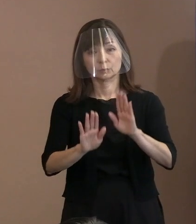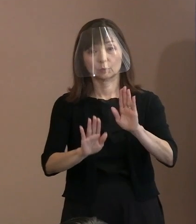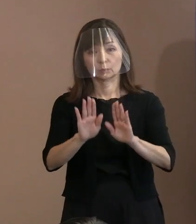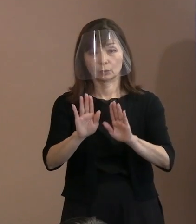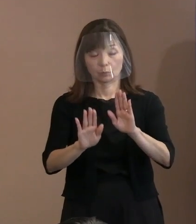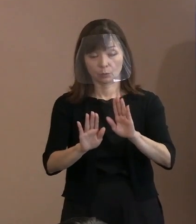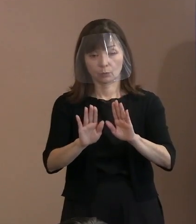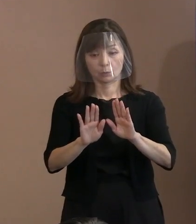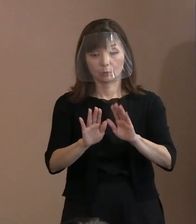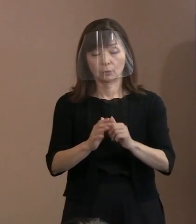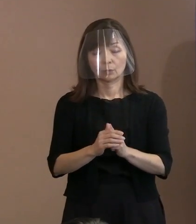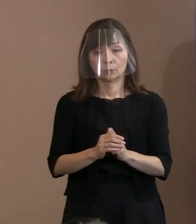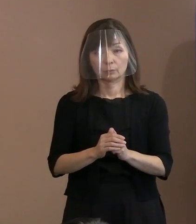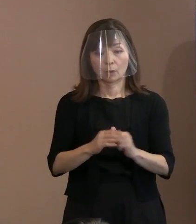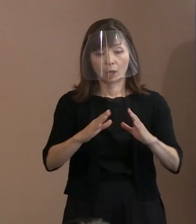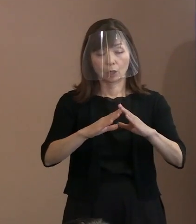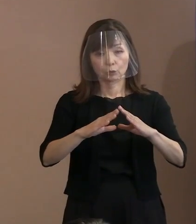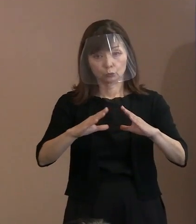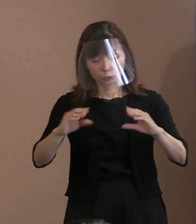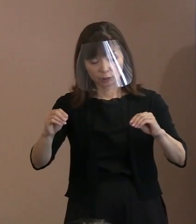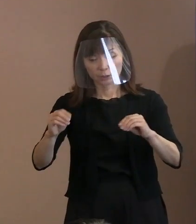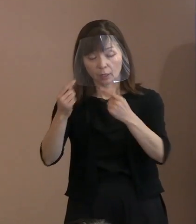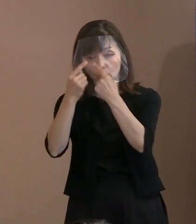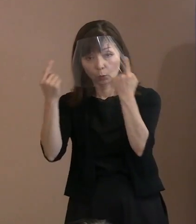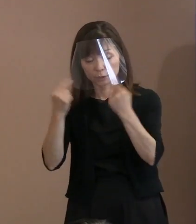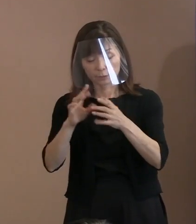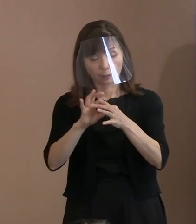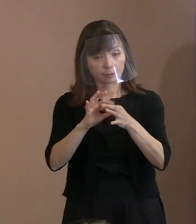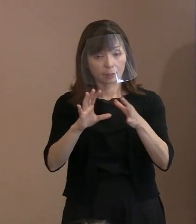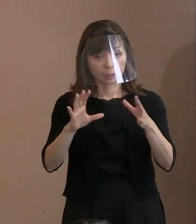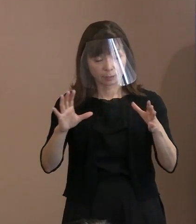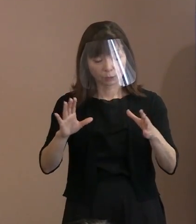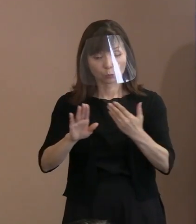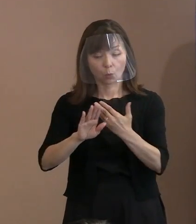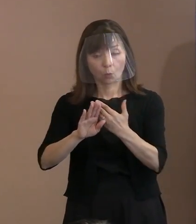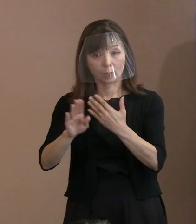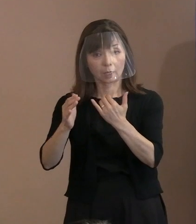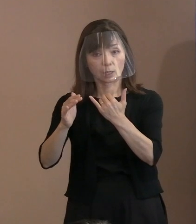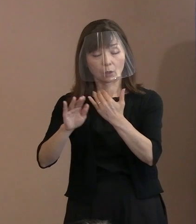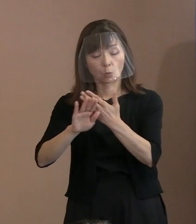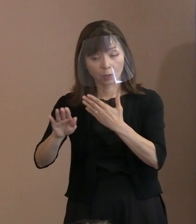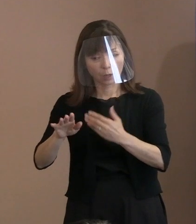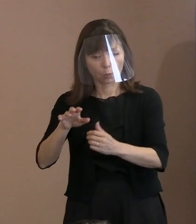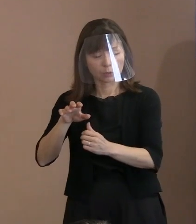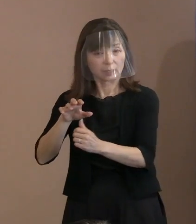国家であれ個人であれ､ 他者を威嚇して相手の存在を否定して､